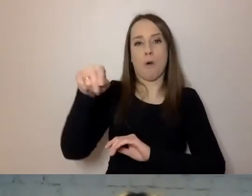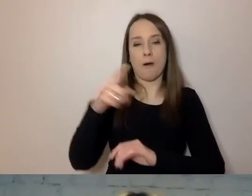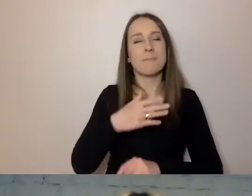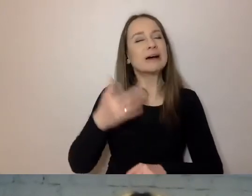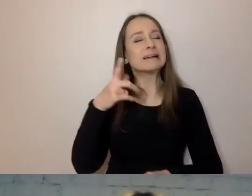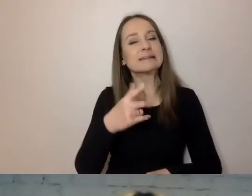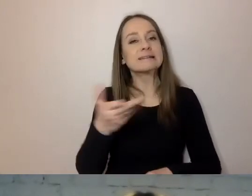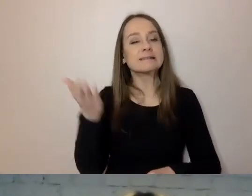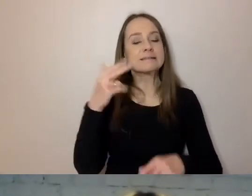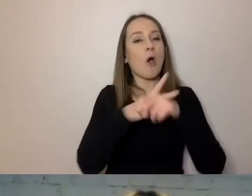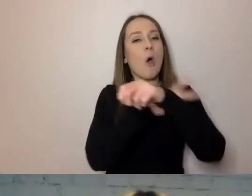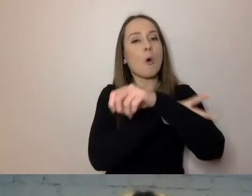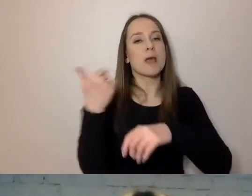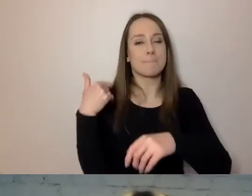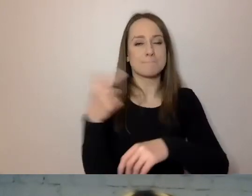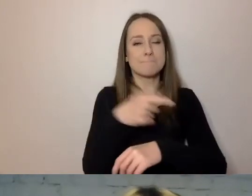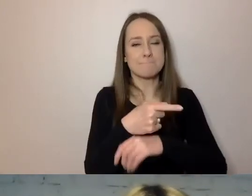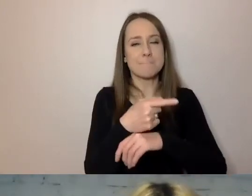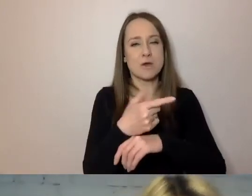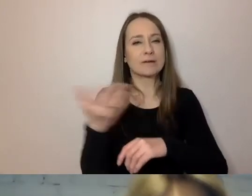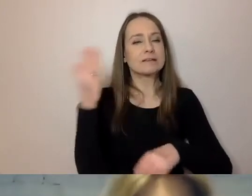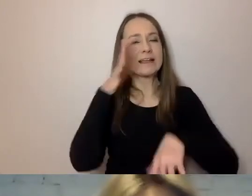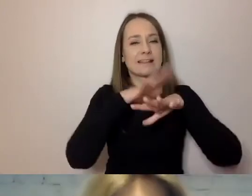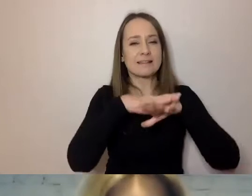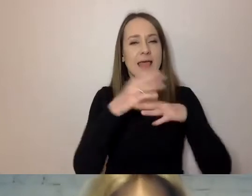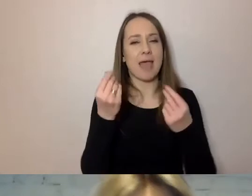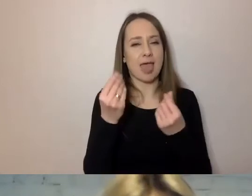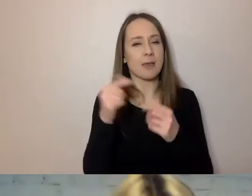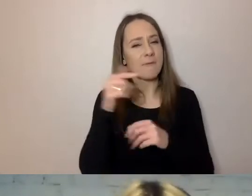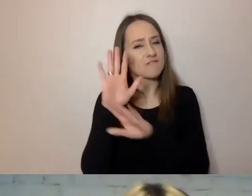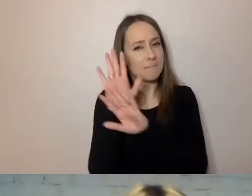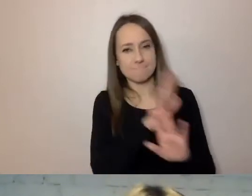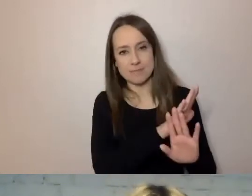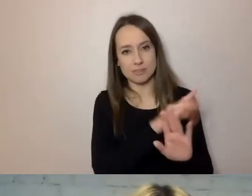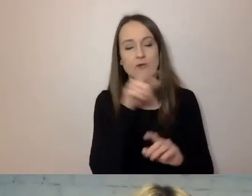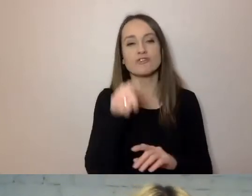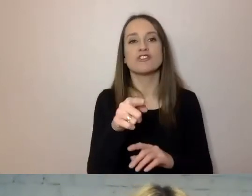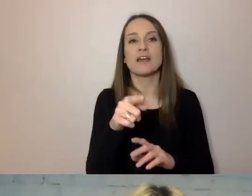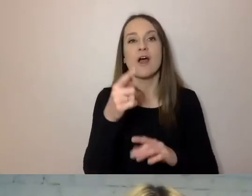który powinien minąć po poprzednim systemie ekonomicznym, ukrywania się za słowami.